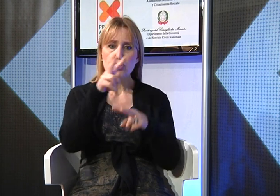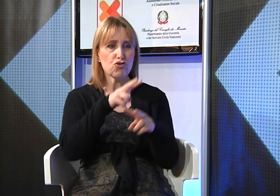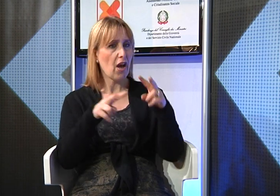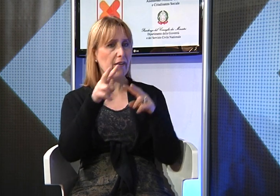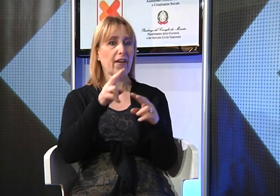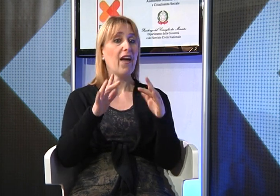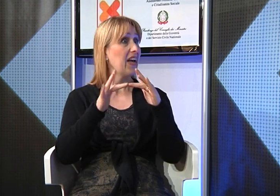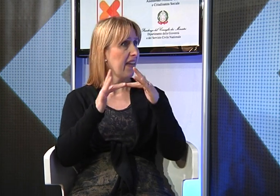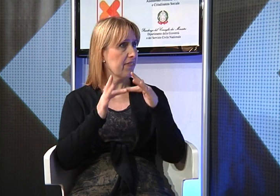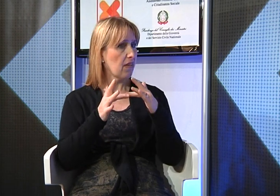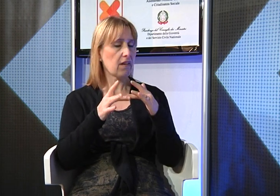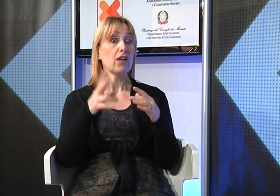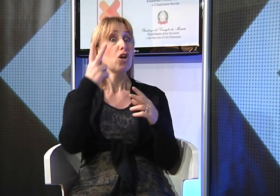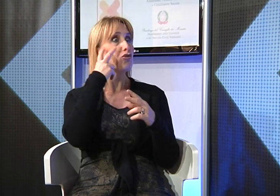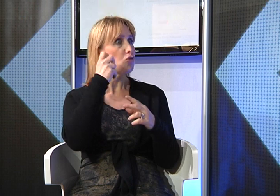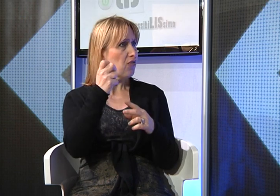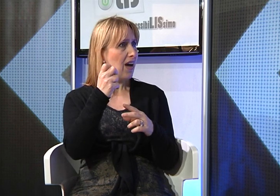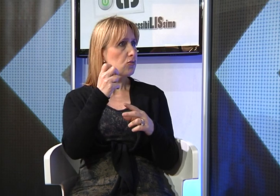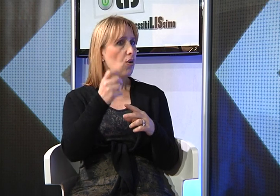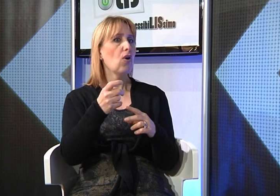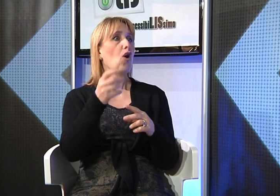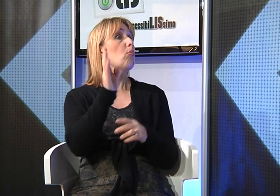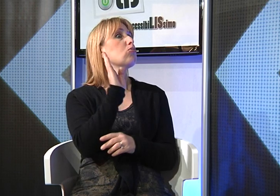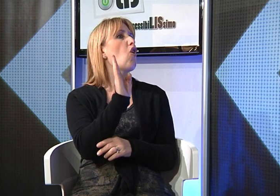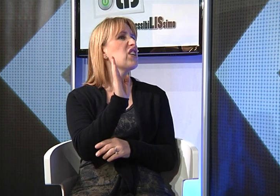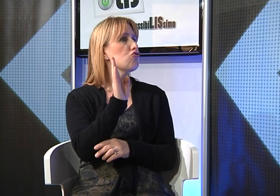Poi con l'insegnante di sostegno cercando su internet abbiamo saputo che